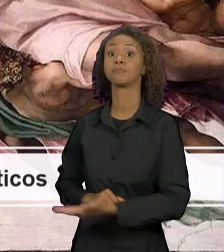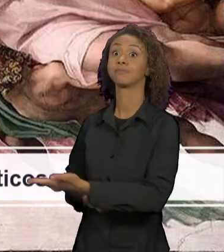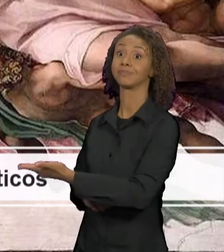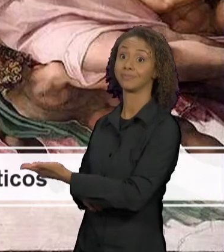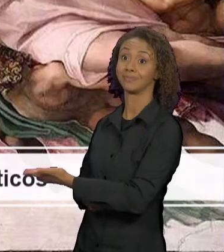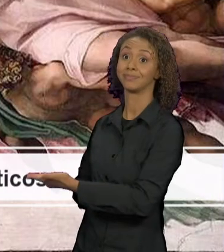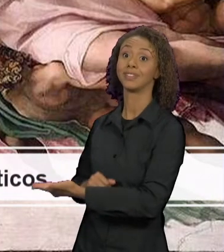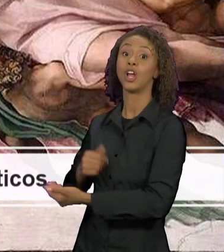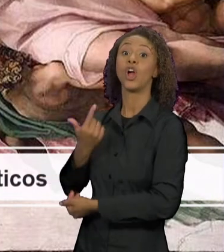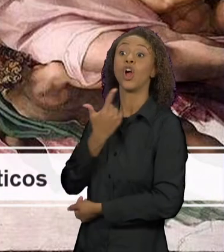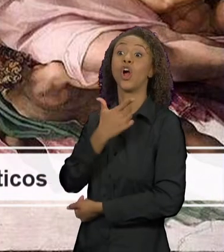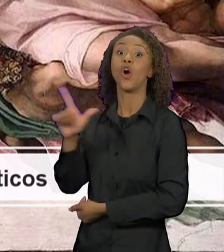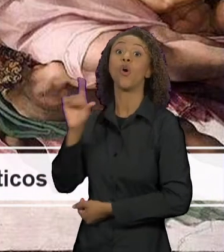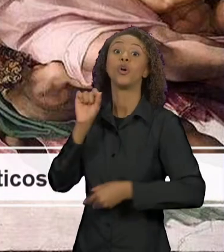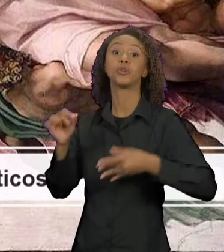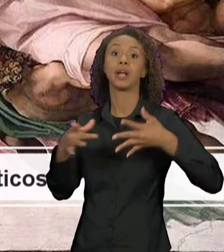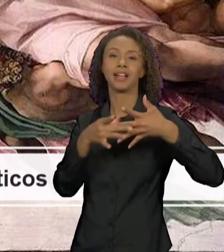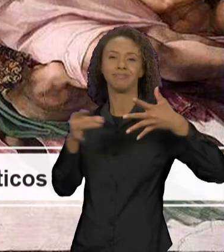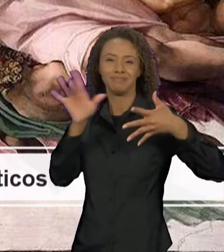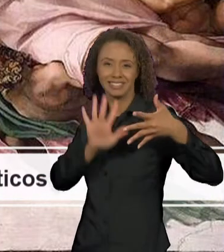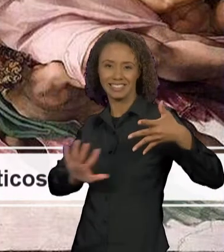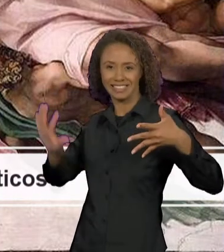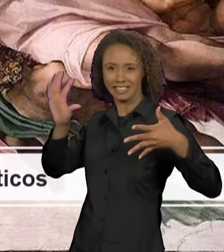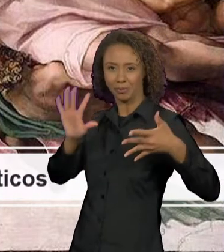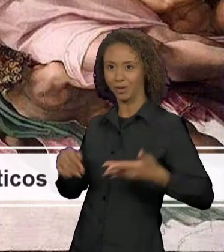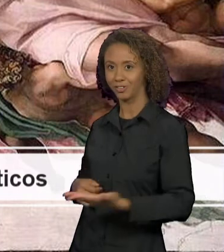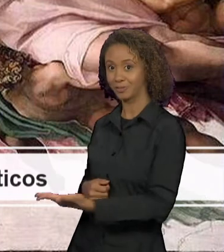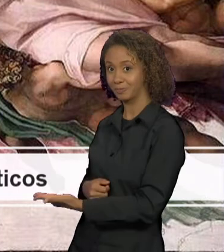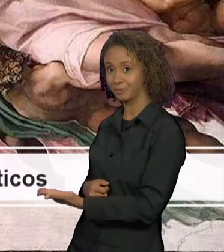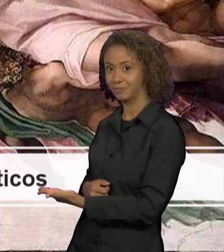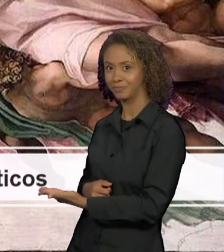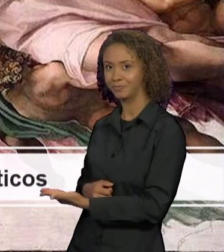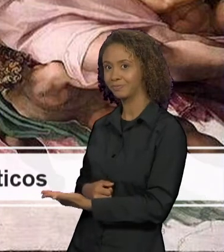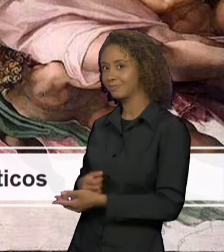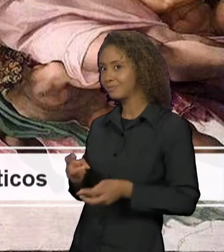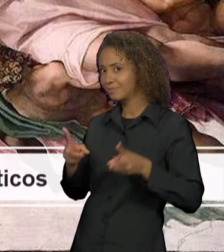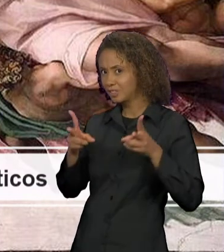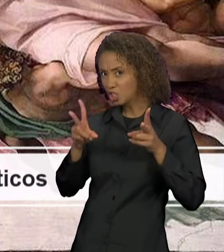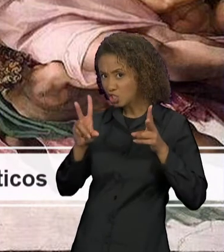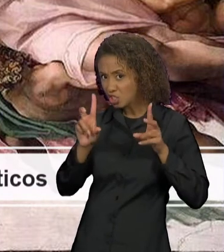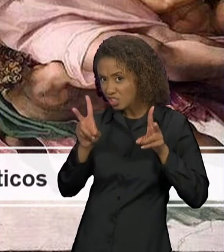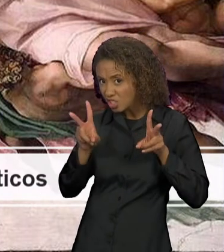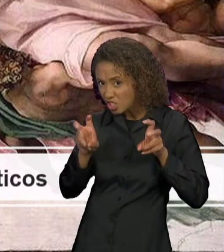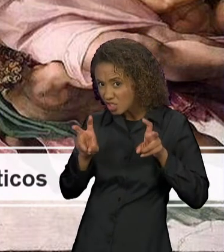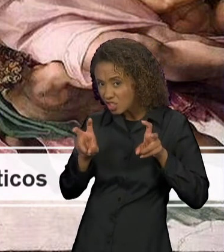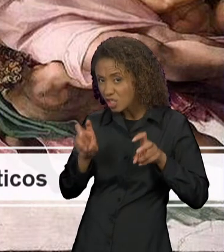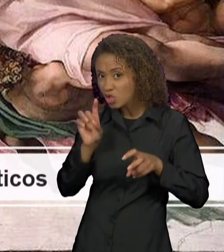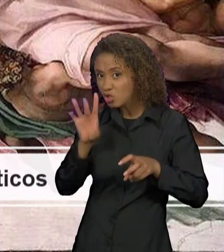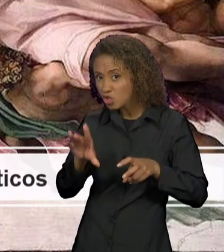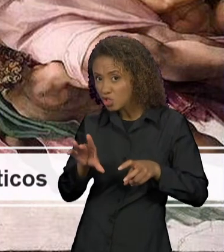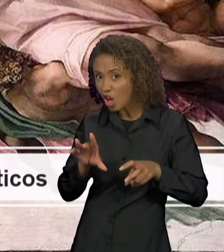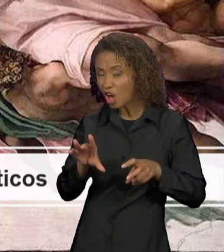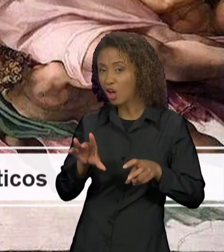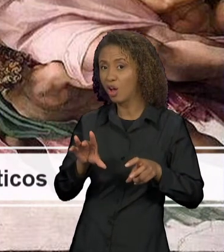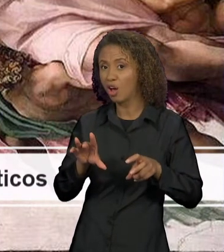SEMIÓTICO, A PINTURA, PARA VOCÊS OBSERVAREM QUE A INTERTEXTUALIDADE NÃO SE RESTRINGE AO SISTEMA